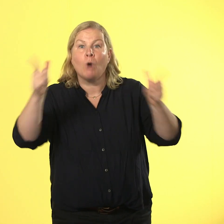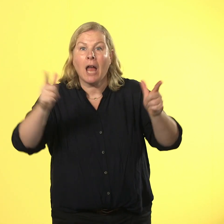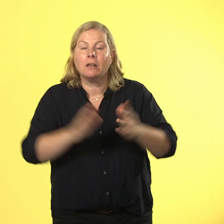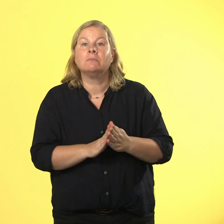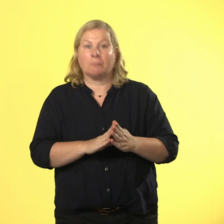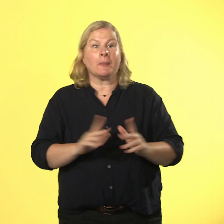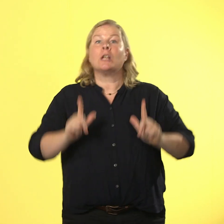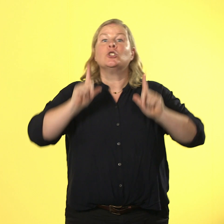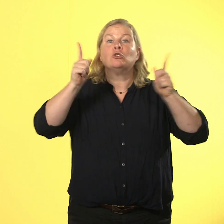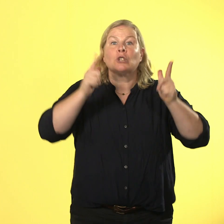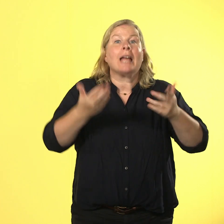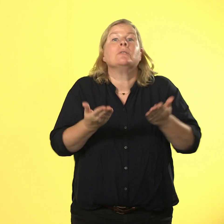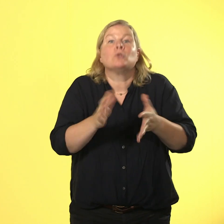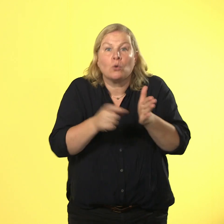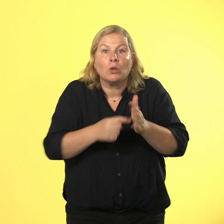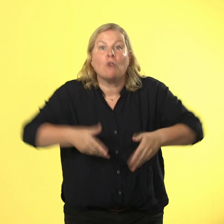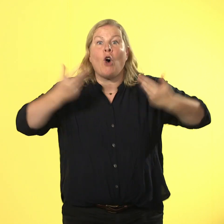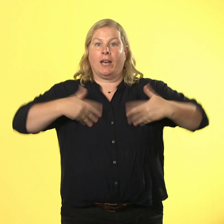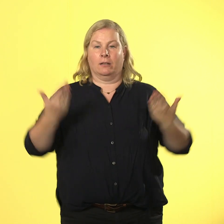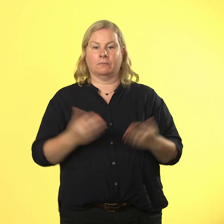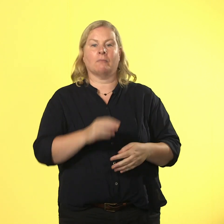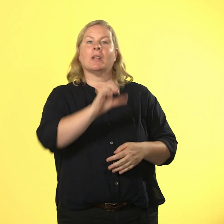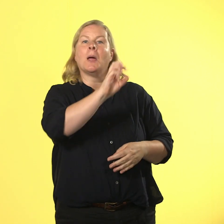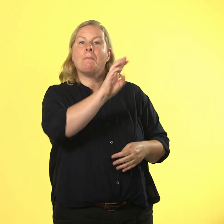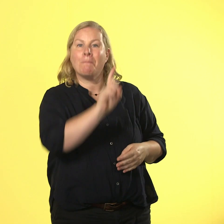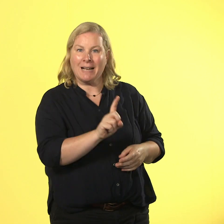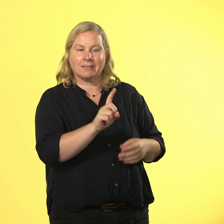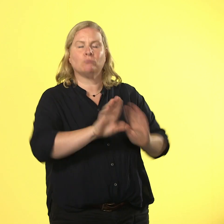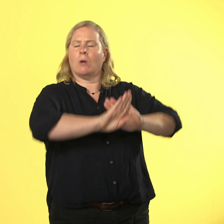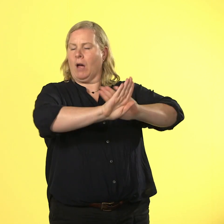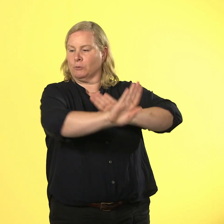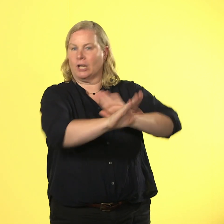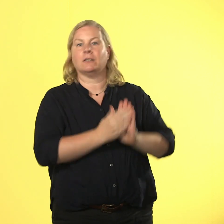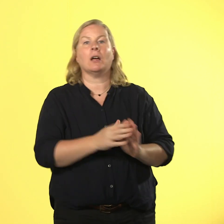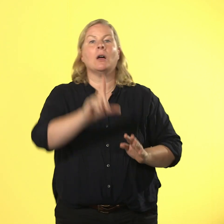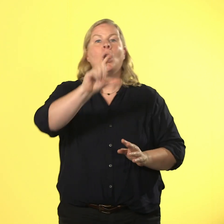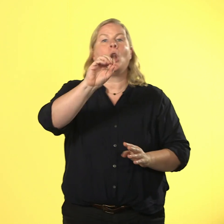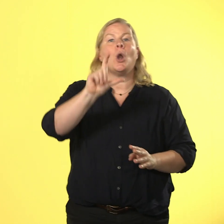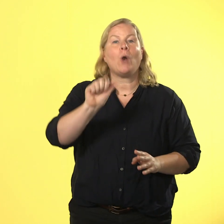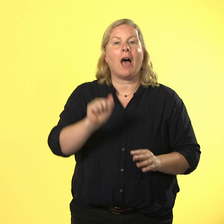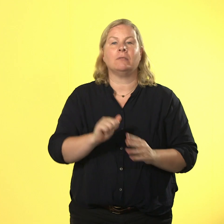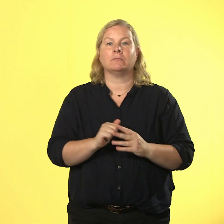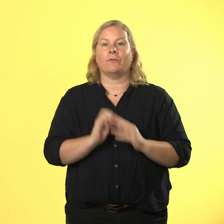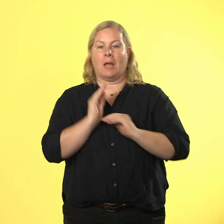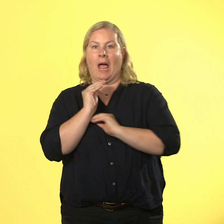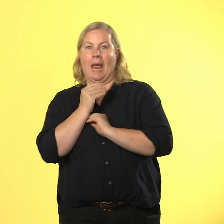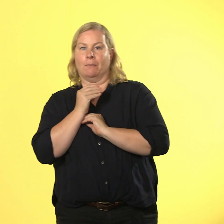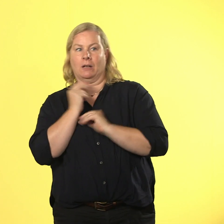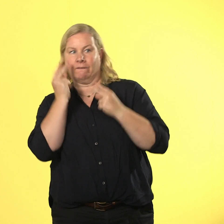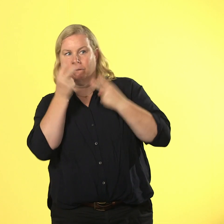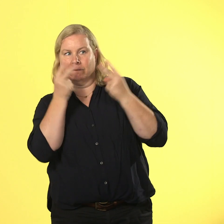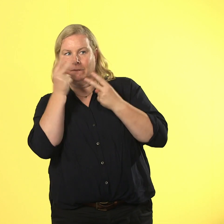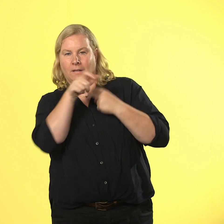freude. max hält abstand und lola die wird heimlich angehimmelt. alle sind wieder in